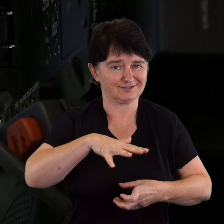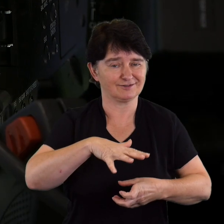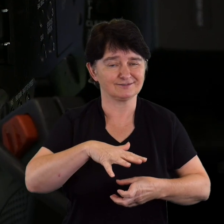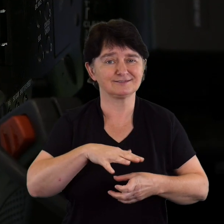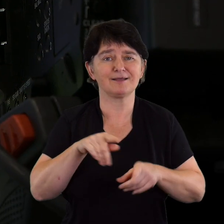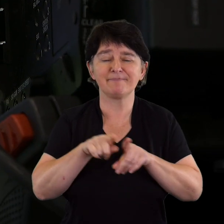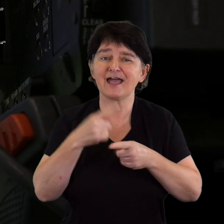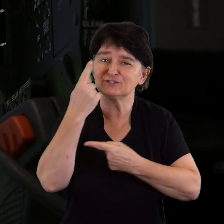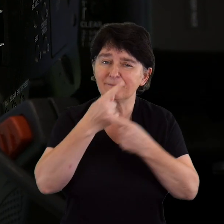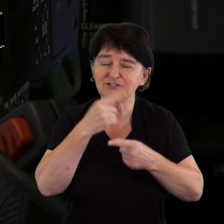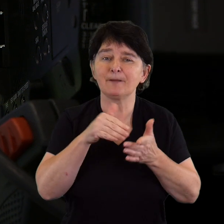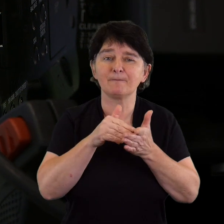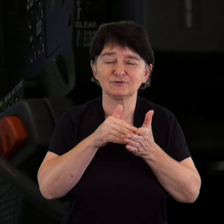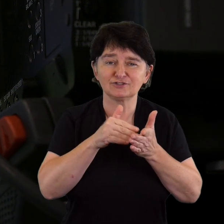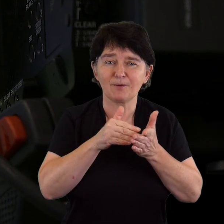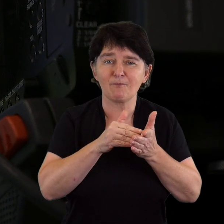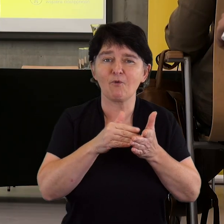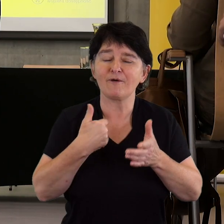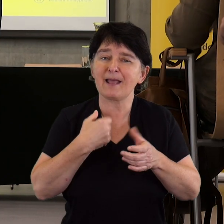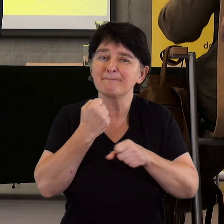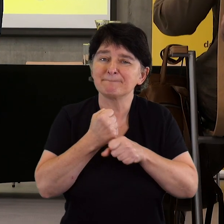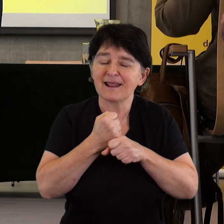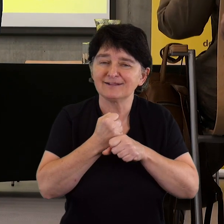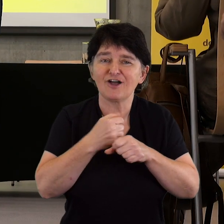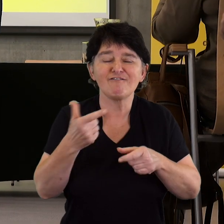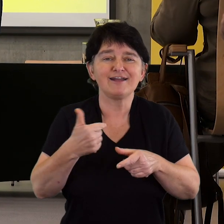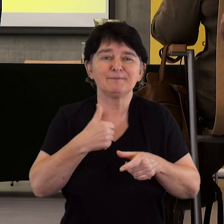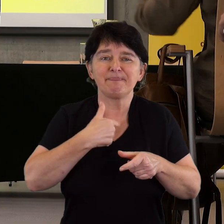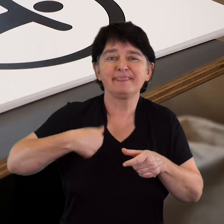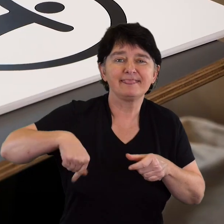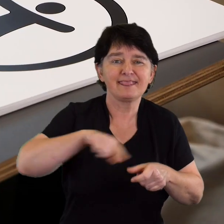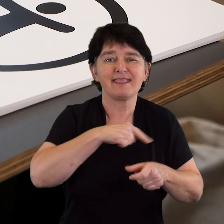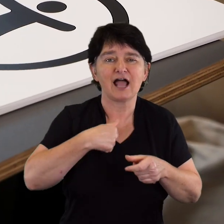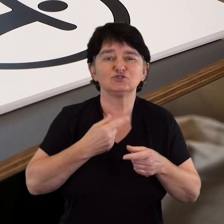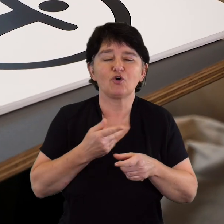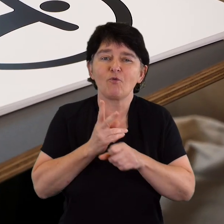Wydaje mi się, że potrzebujemy pracować nad dostępnością w głowach,